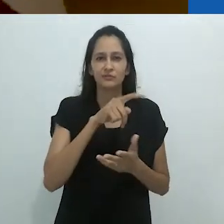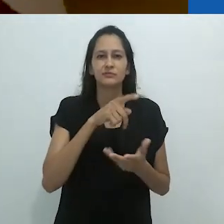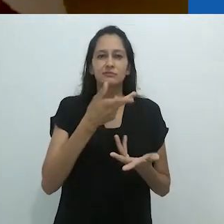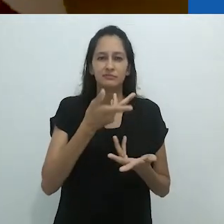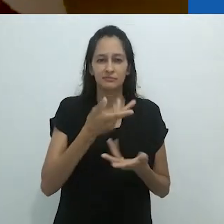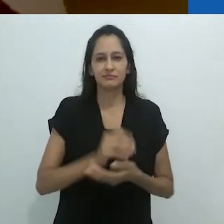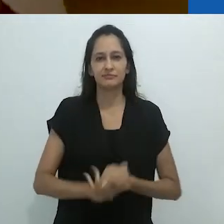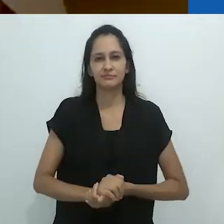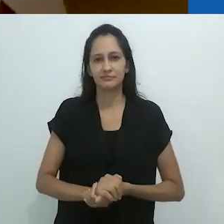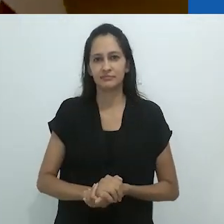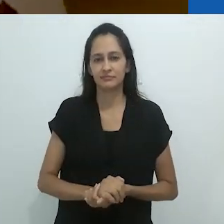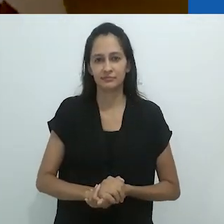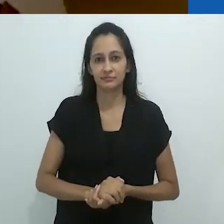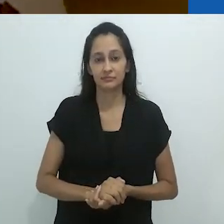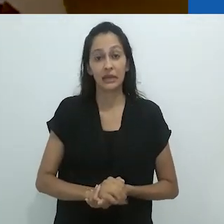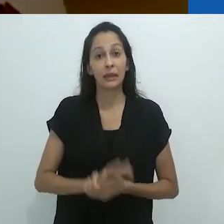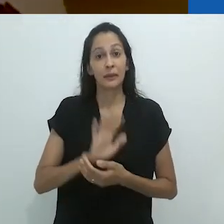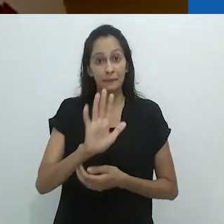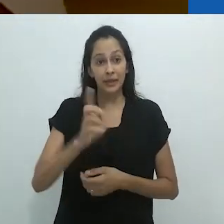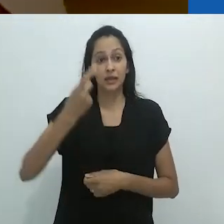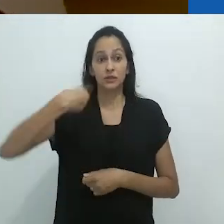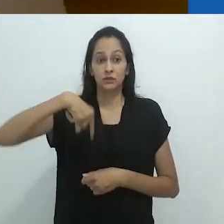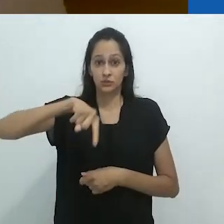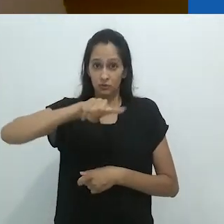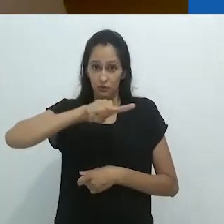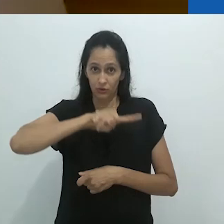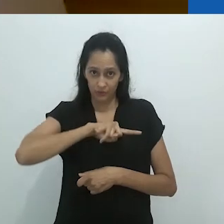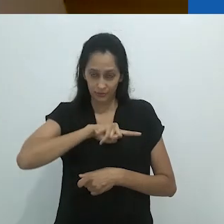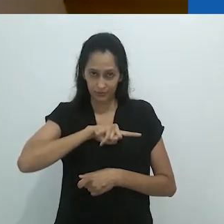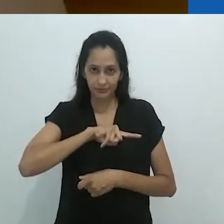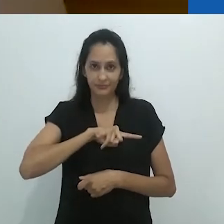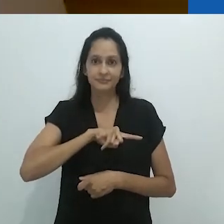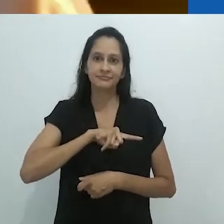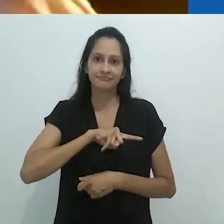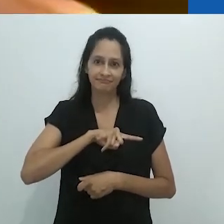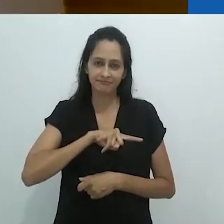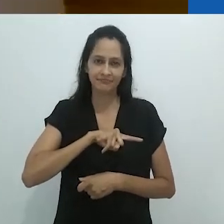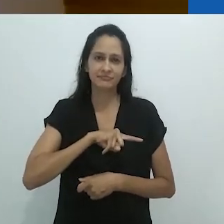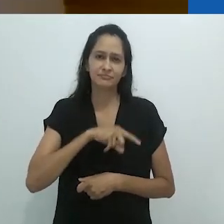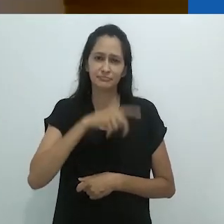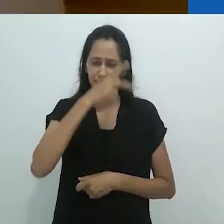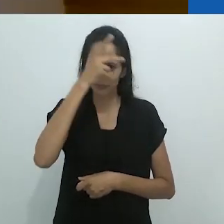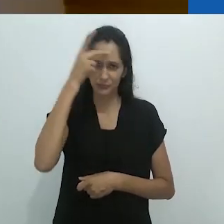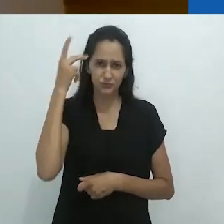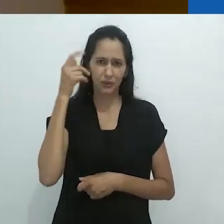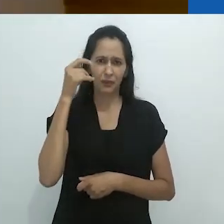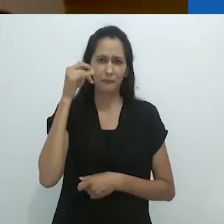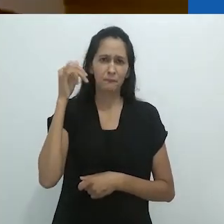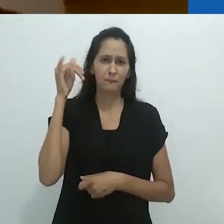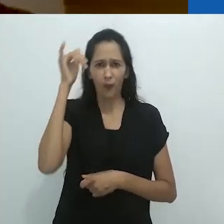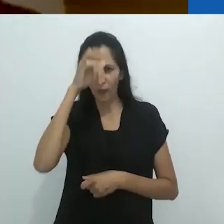alucinatórias do yagé – só que nós,